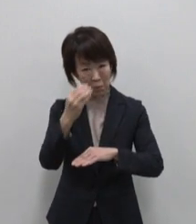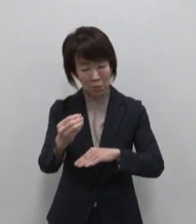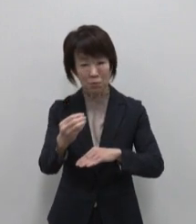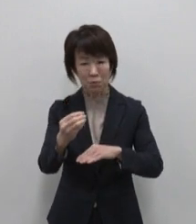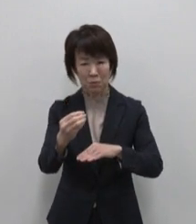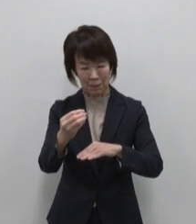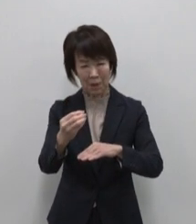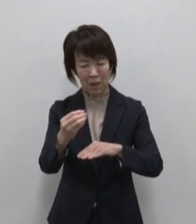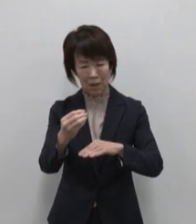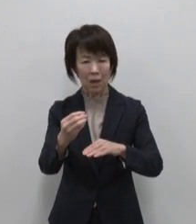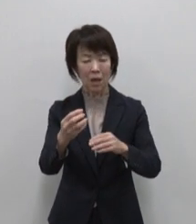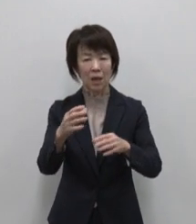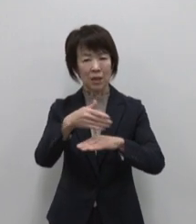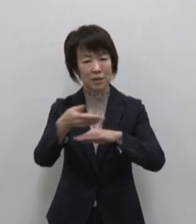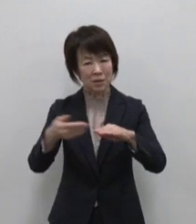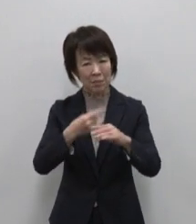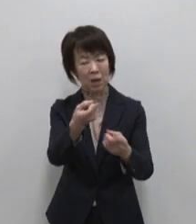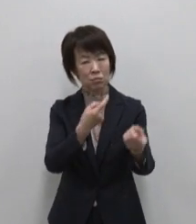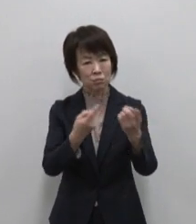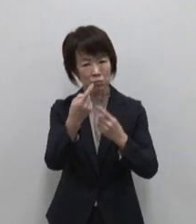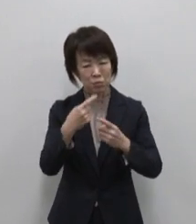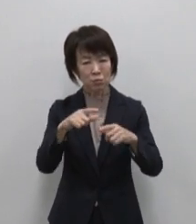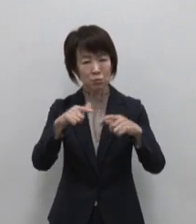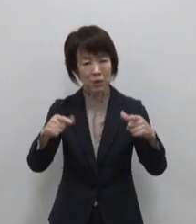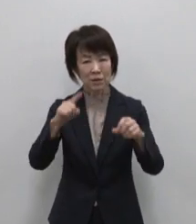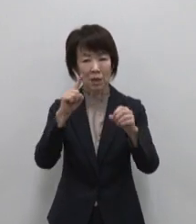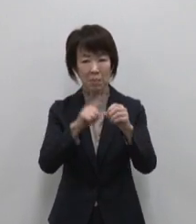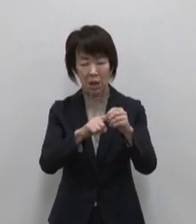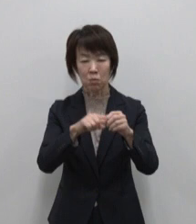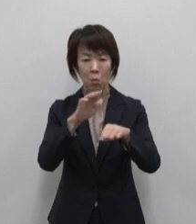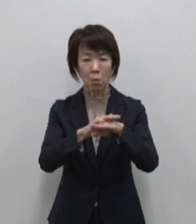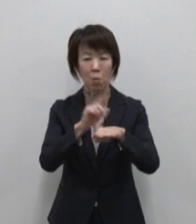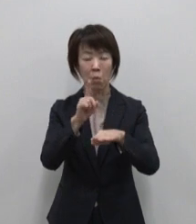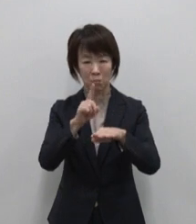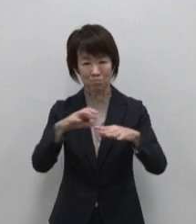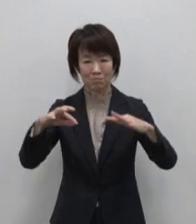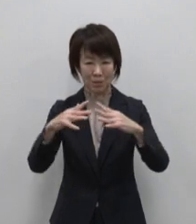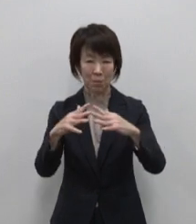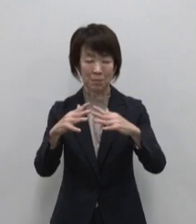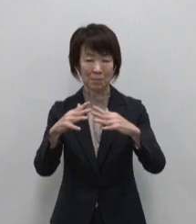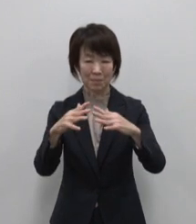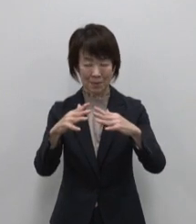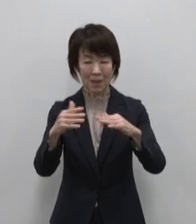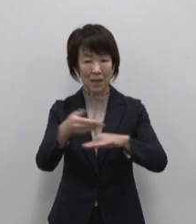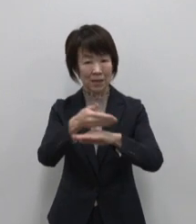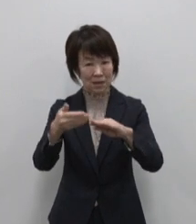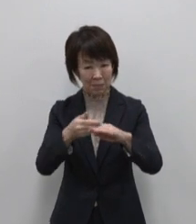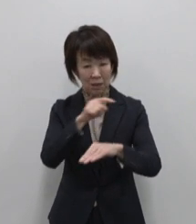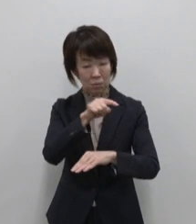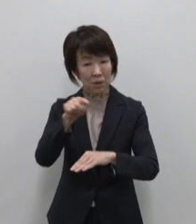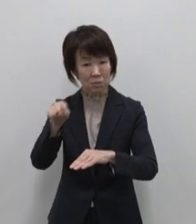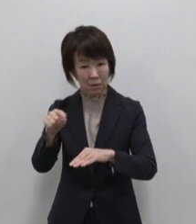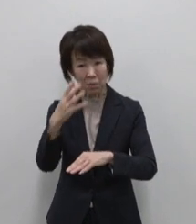島のファンを増やすための議論 を重ねた結果 島それぞれの魅力 個性を表現する